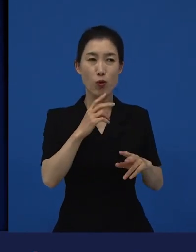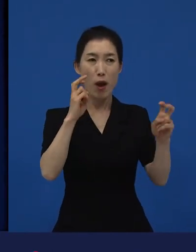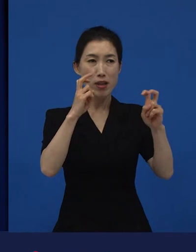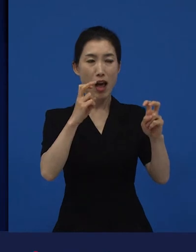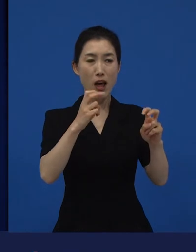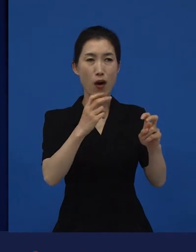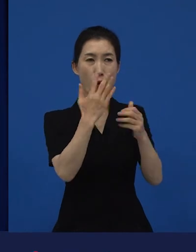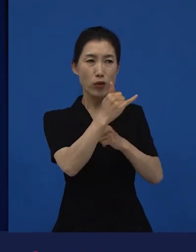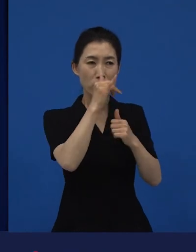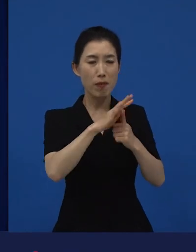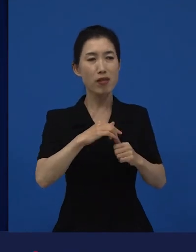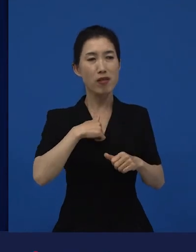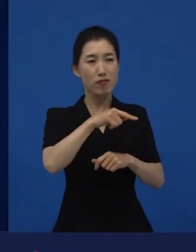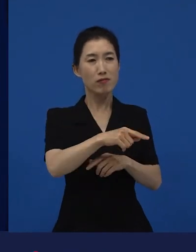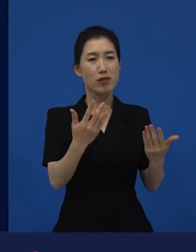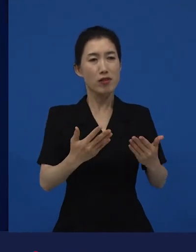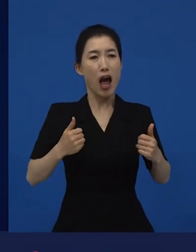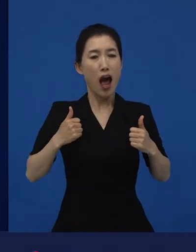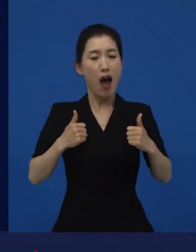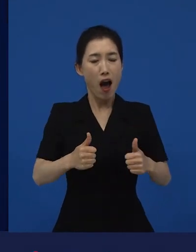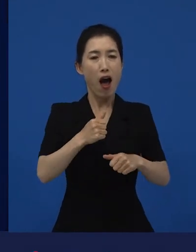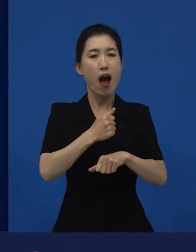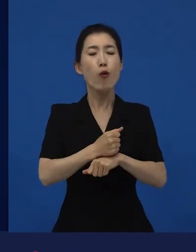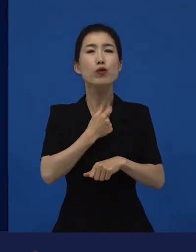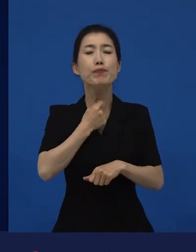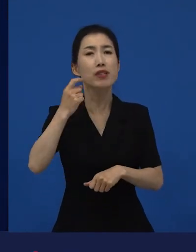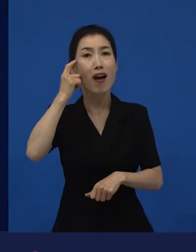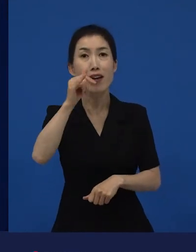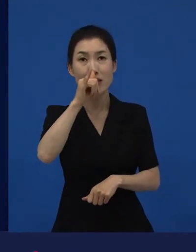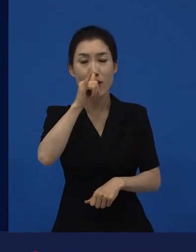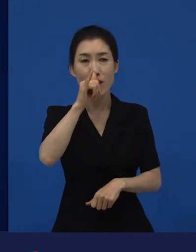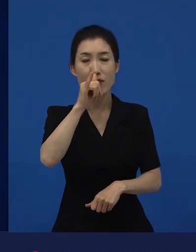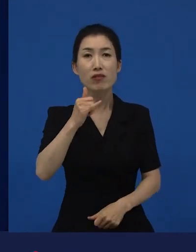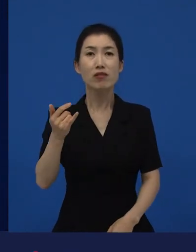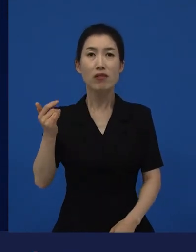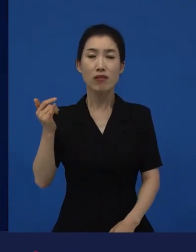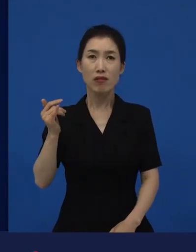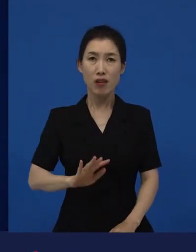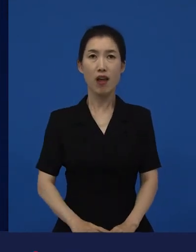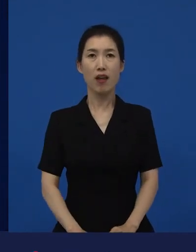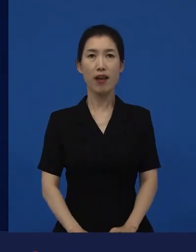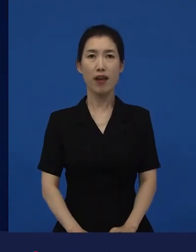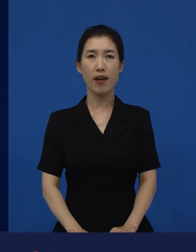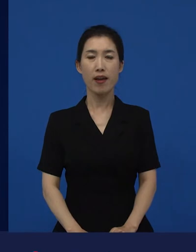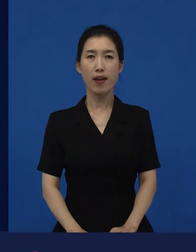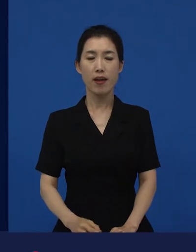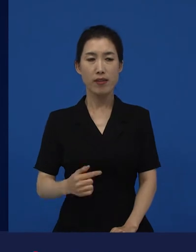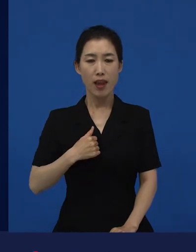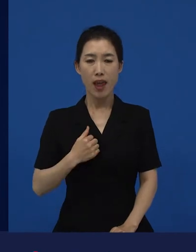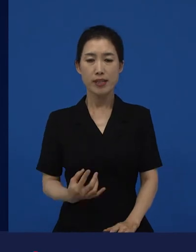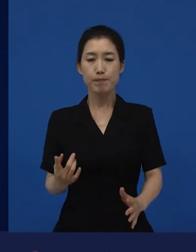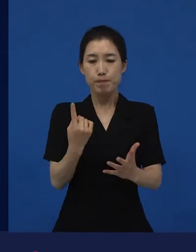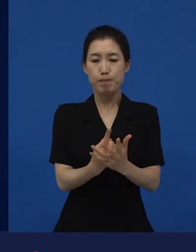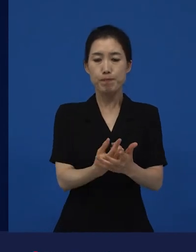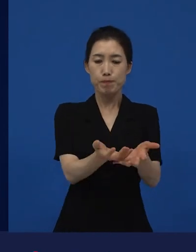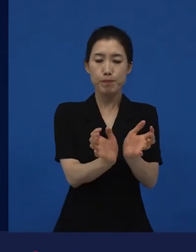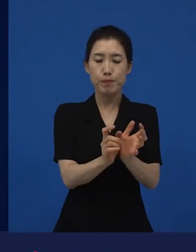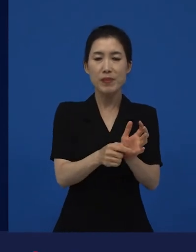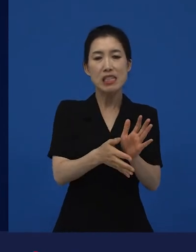그런데 내가 소속이 돼 있는 공동체, 시랄까, 국가는